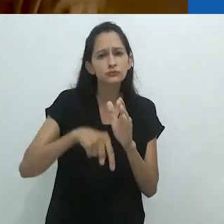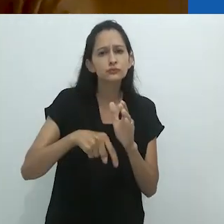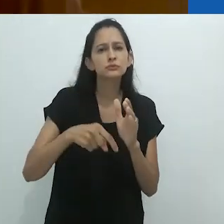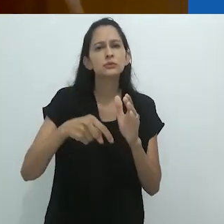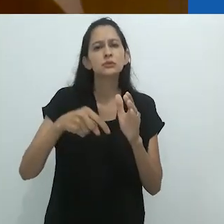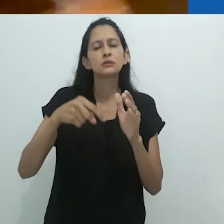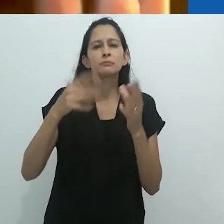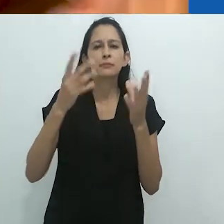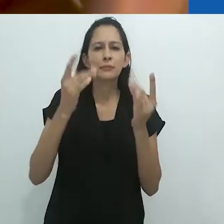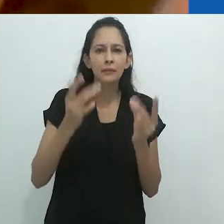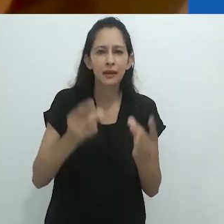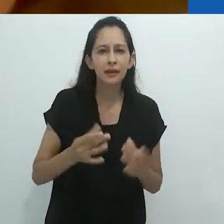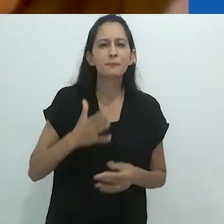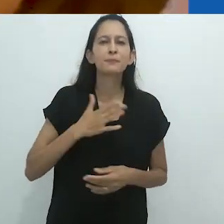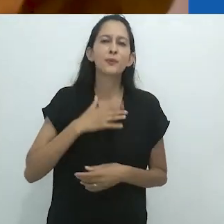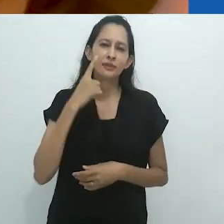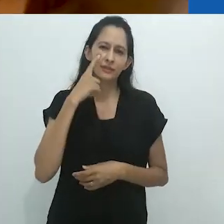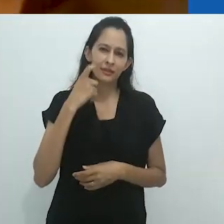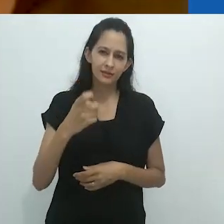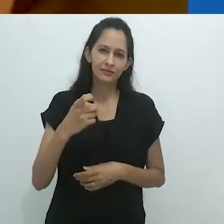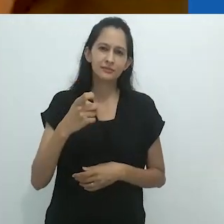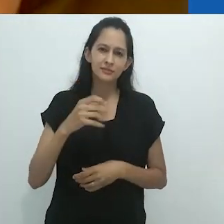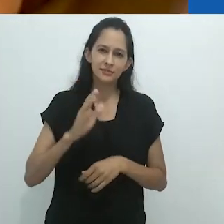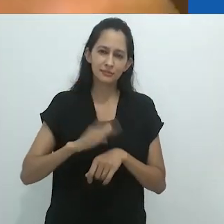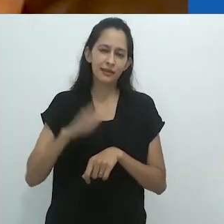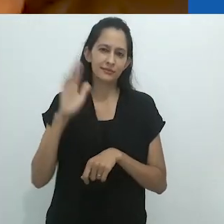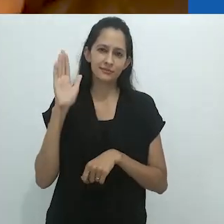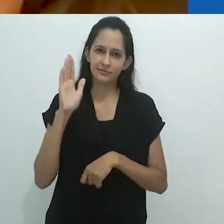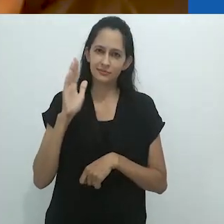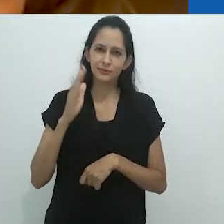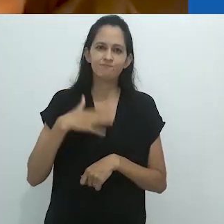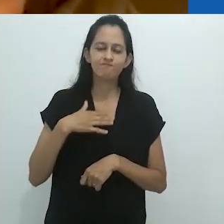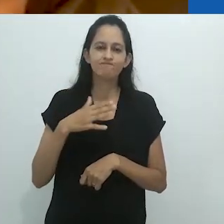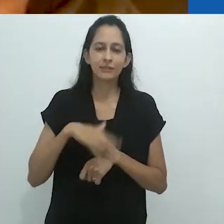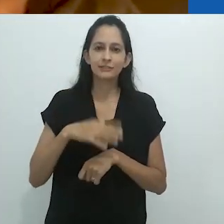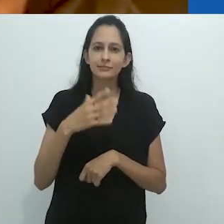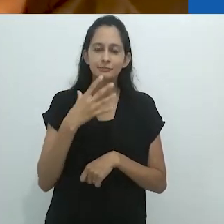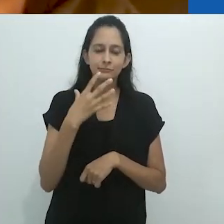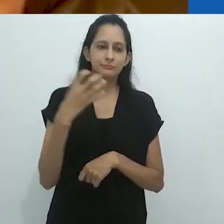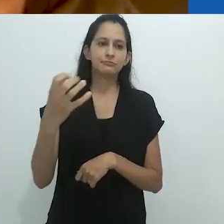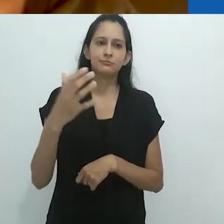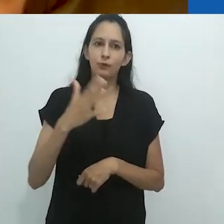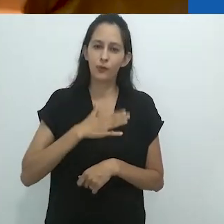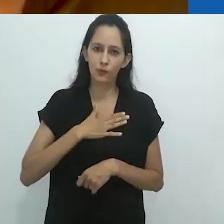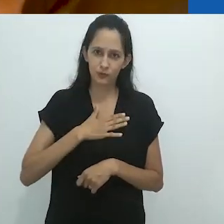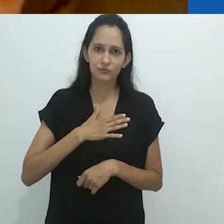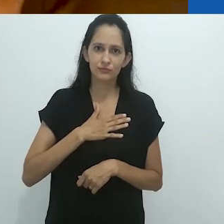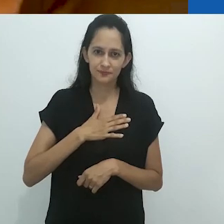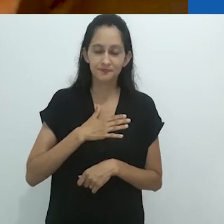vocês sabem, meu tropo favorito, que já mencionei nesta fala.